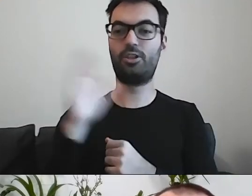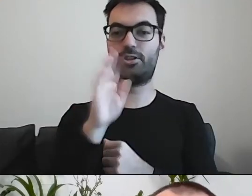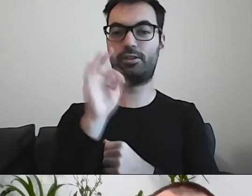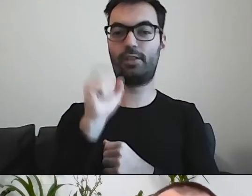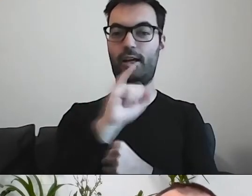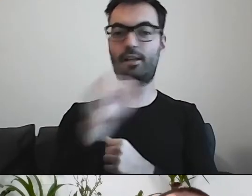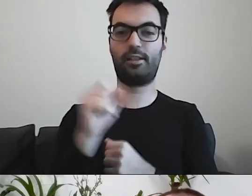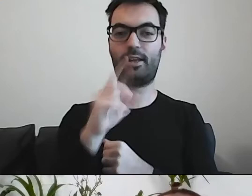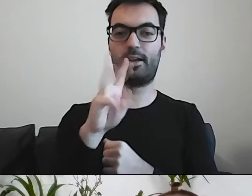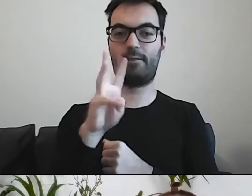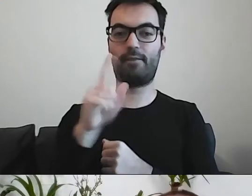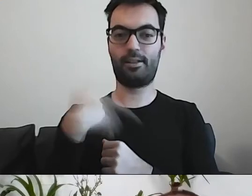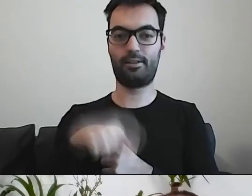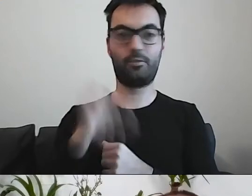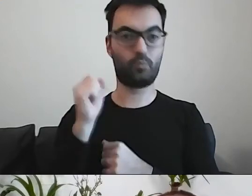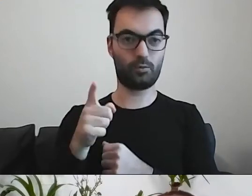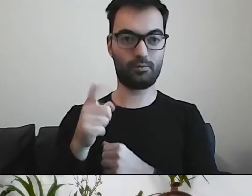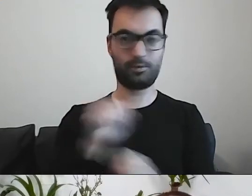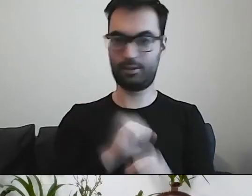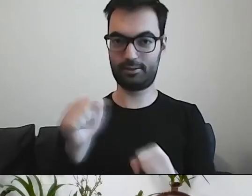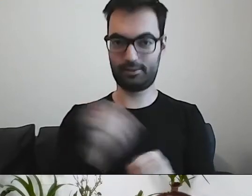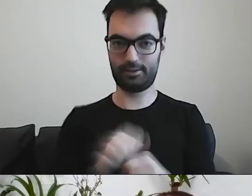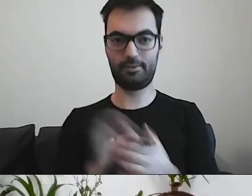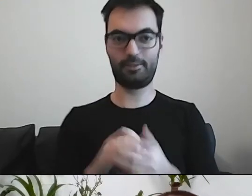Olu, jesteś z nami? Na pewno jesteś. Pokaż nam się.